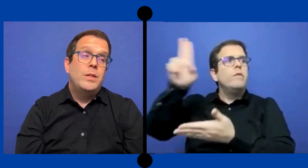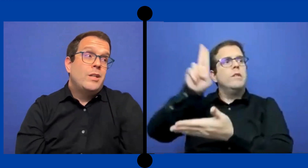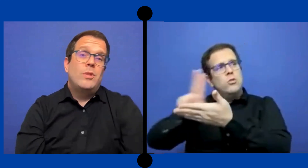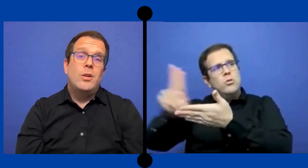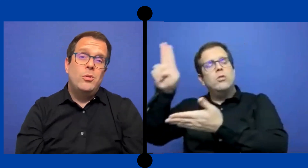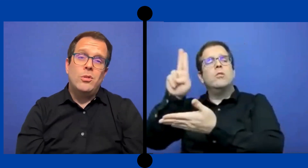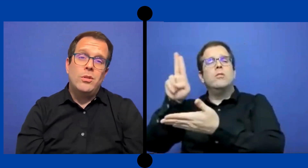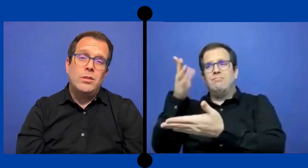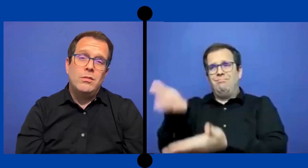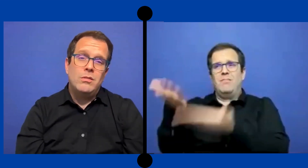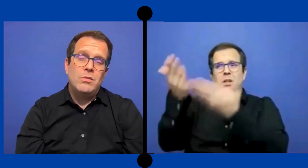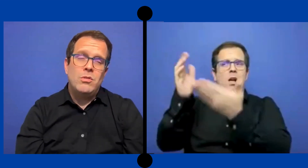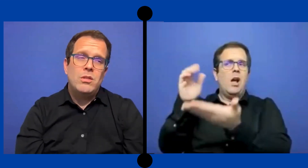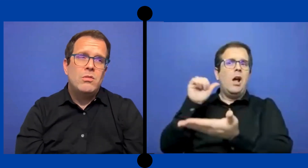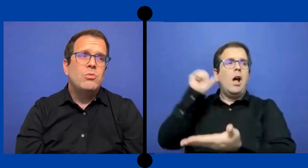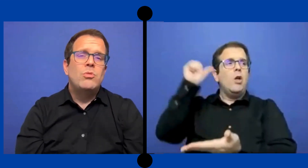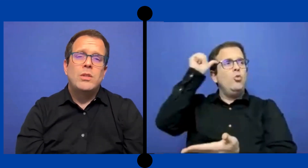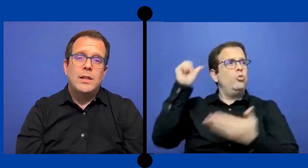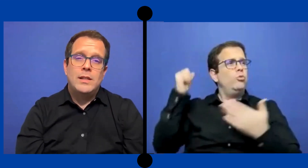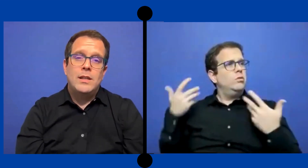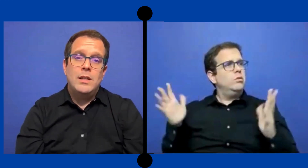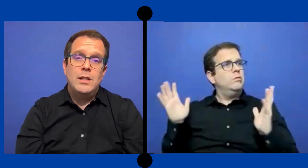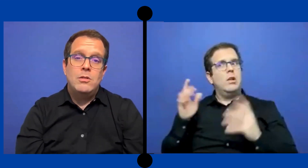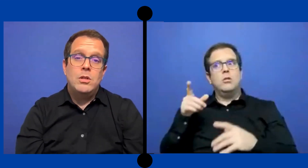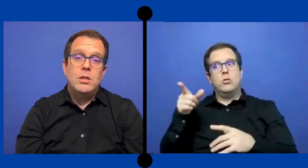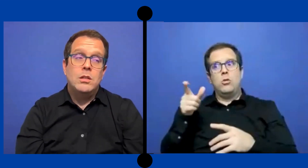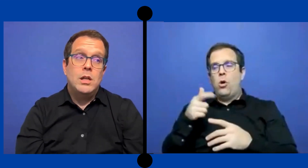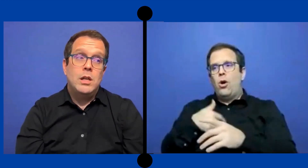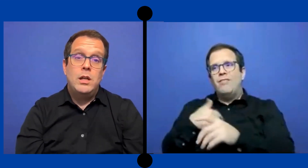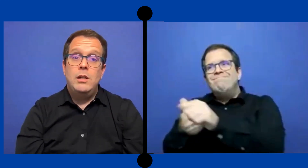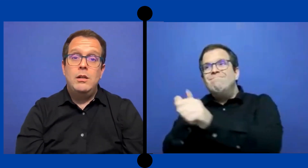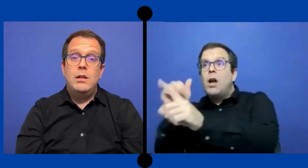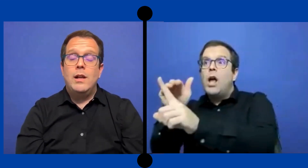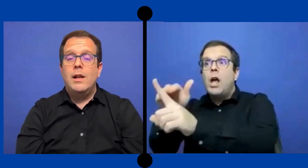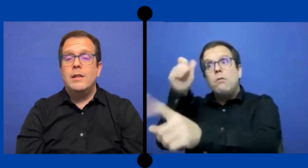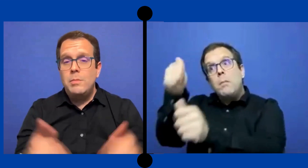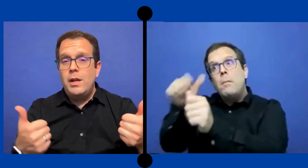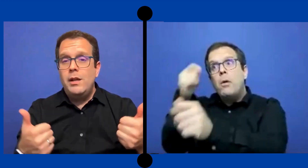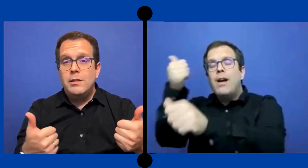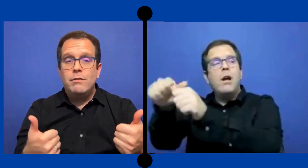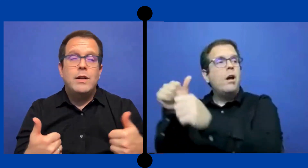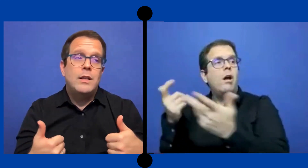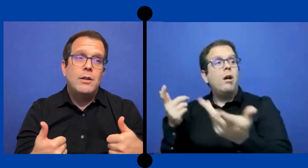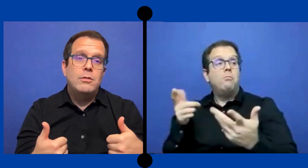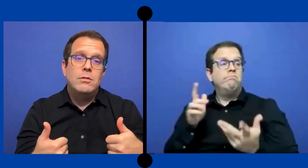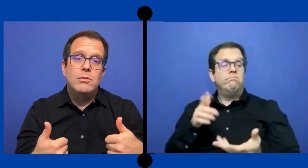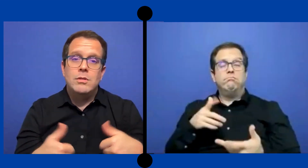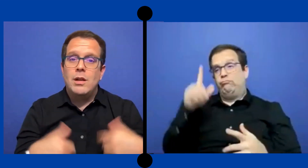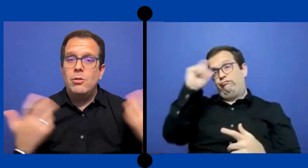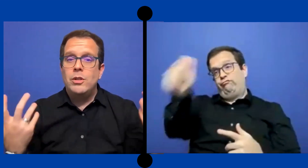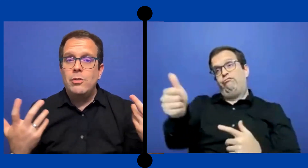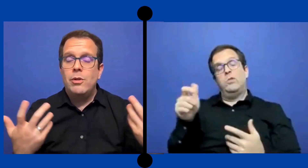pues ya son adultos y no ... está detrás de ello y si ... quieren ir a la clase bien y si faltaron están cortando clase ...